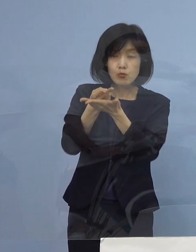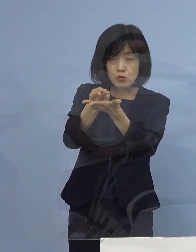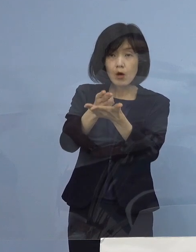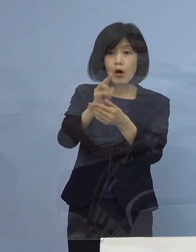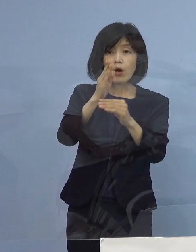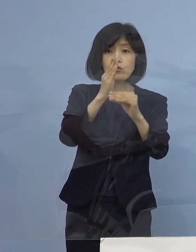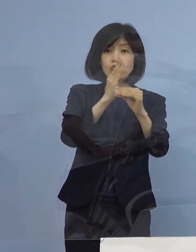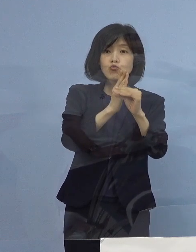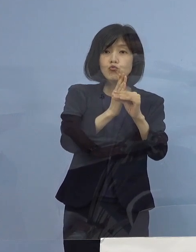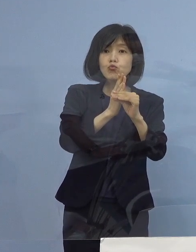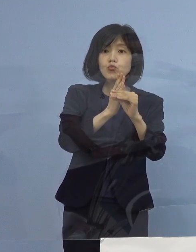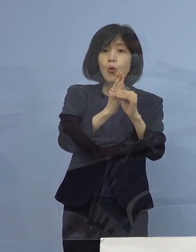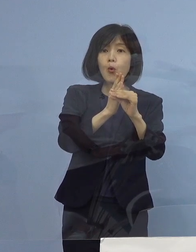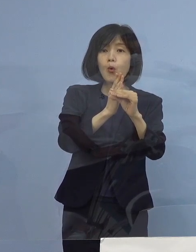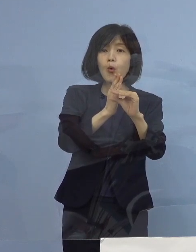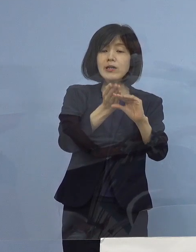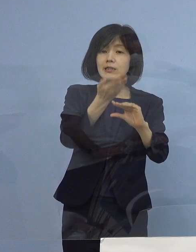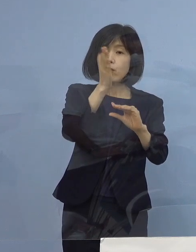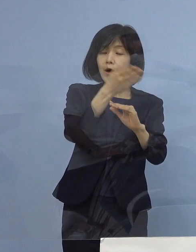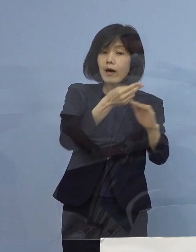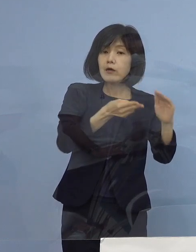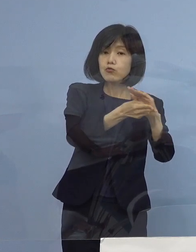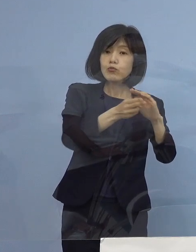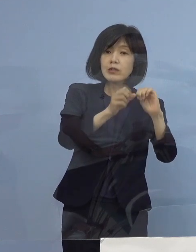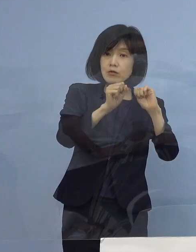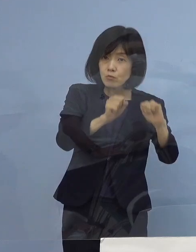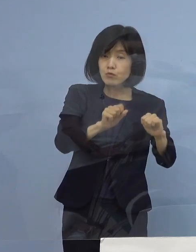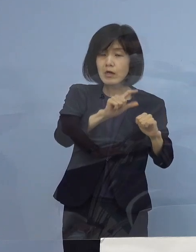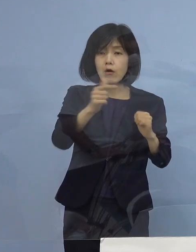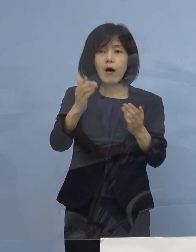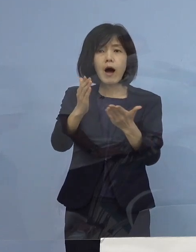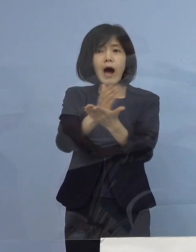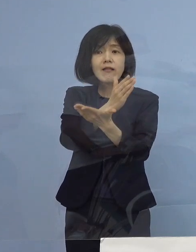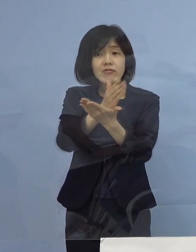どういった判断の基準 現在入院されているのは